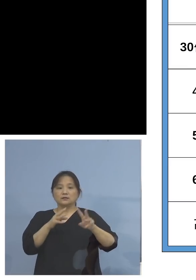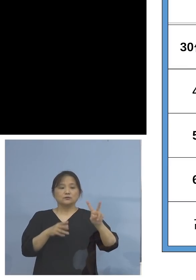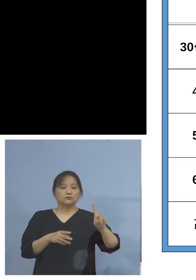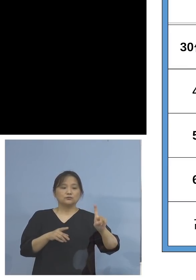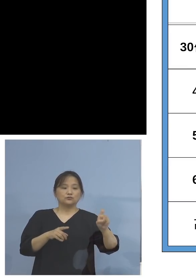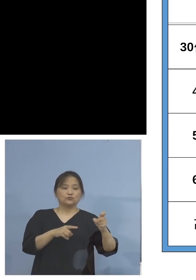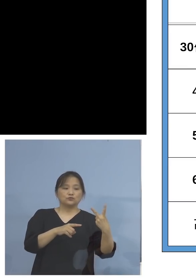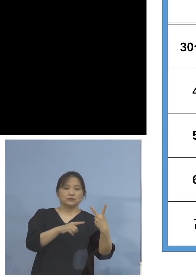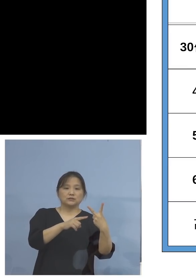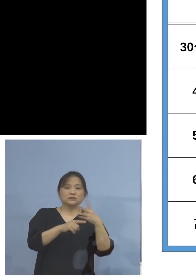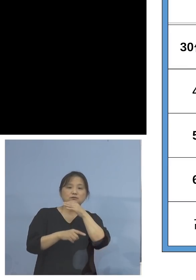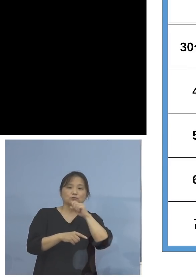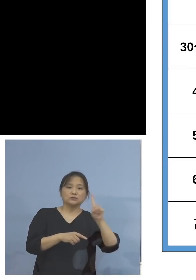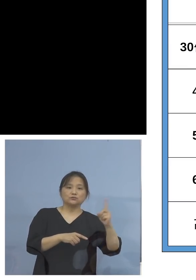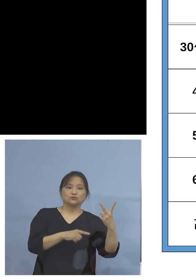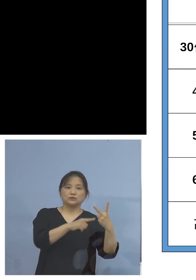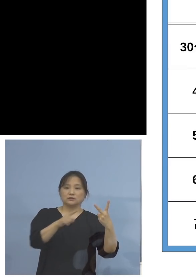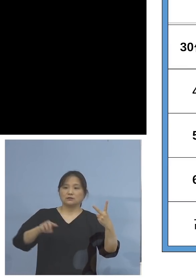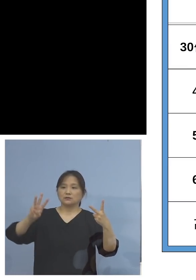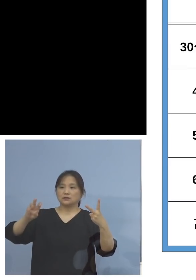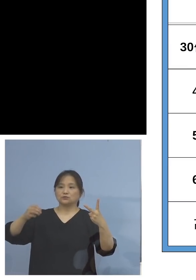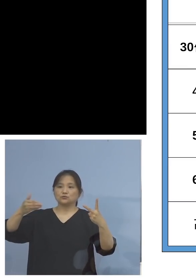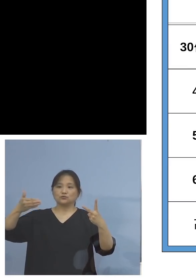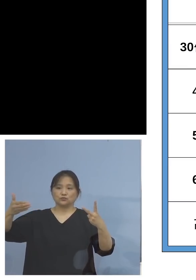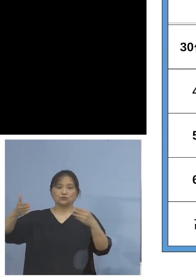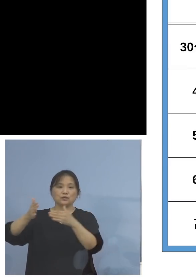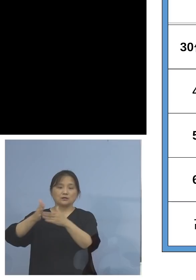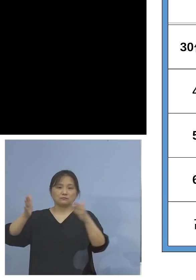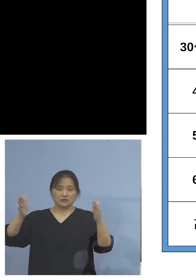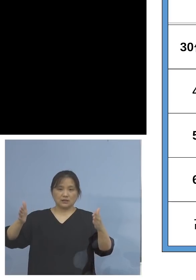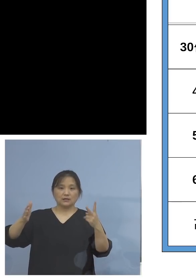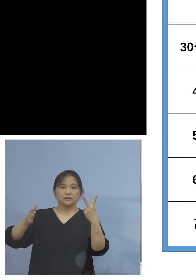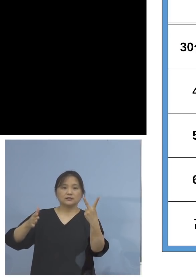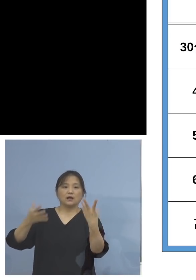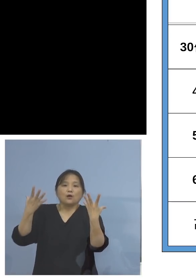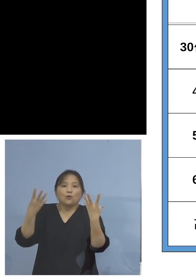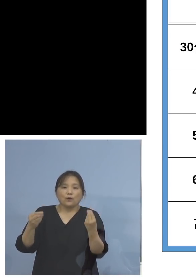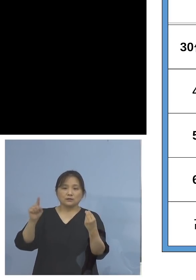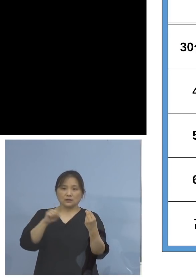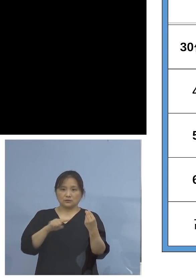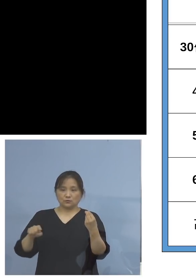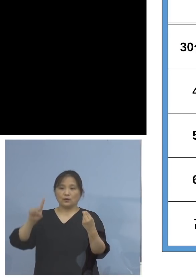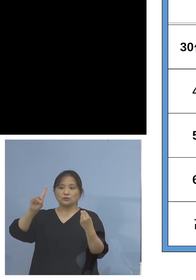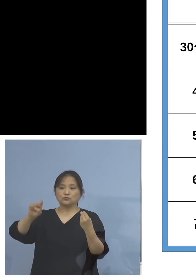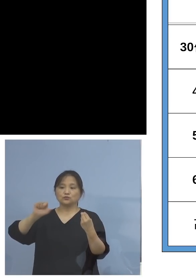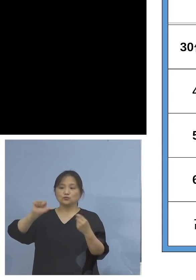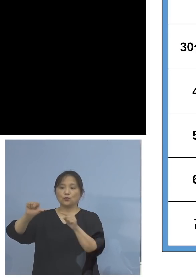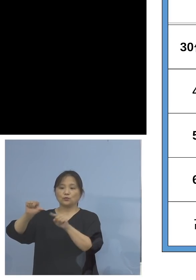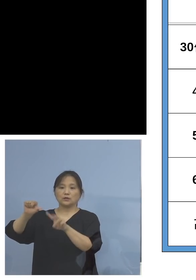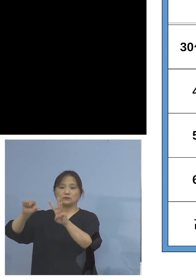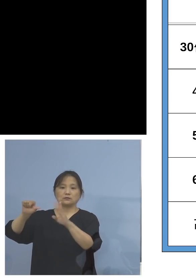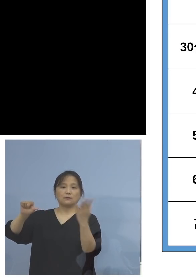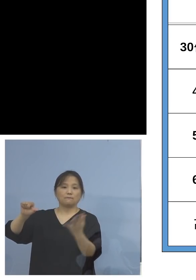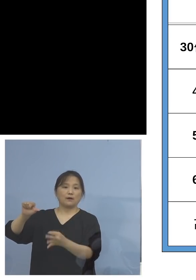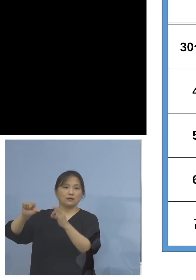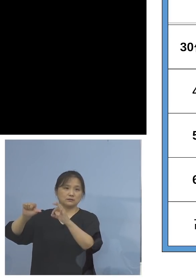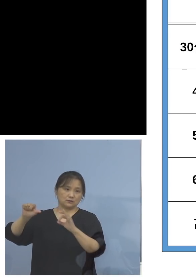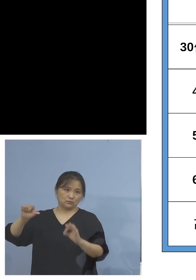2回接種率はなんと 15.3パーセントとなっています